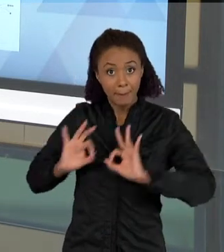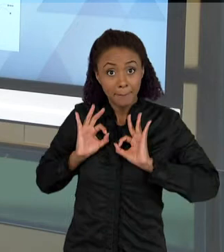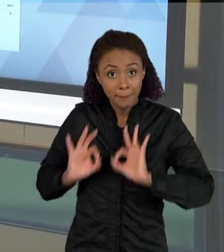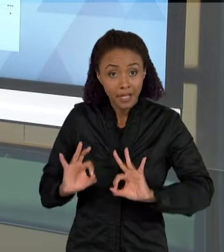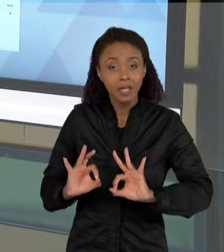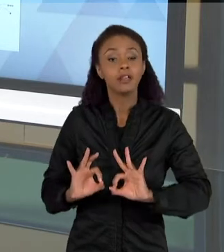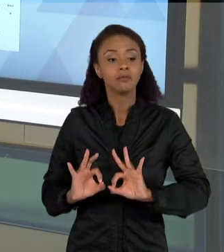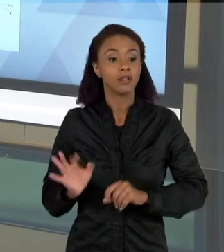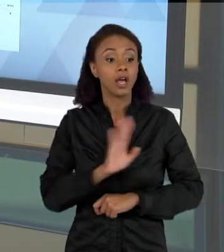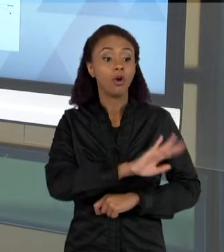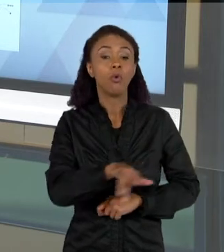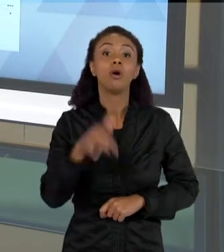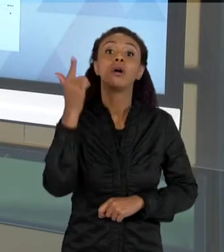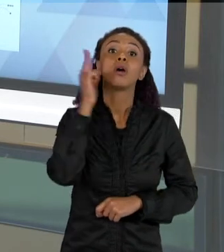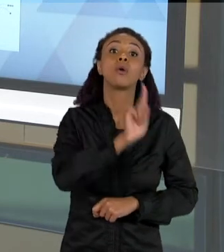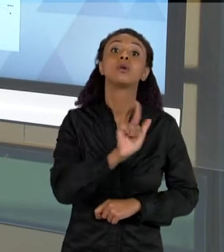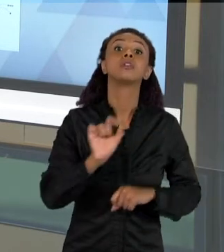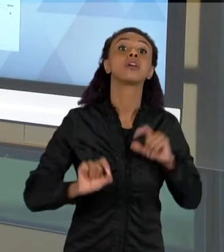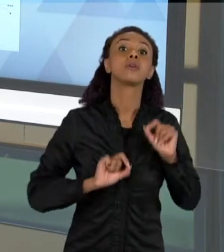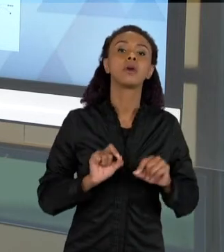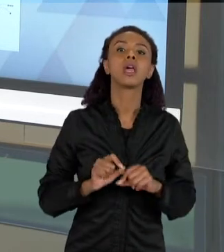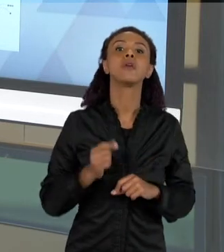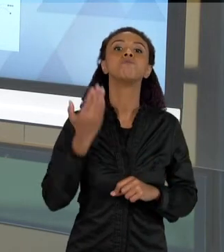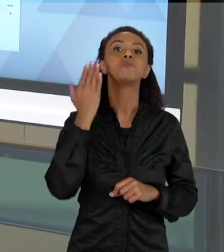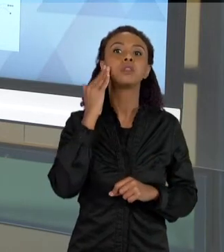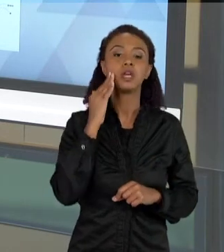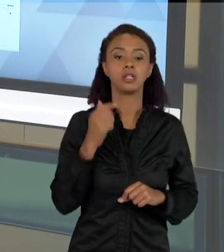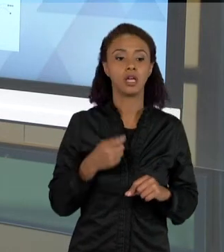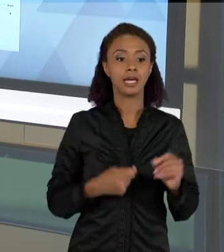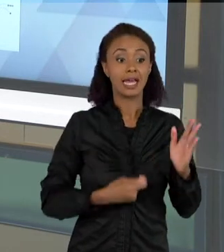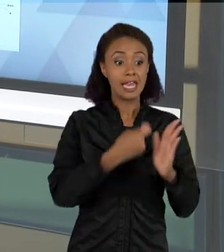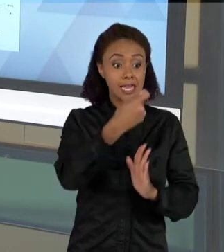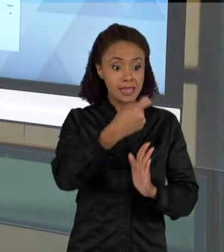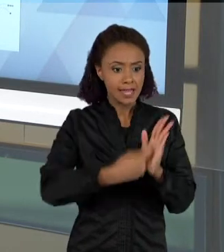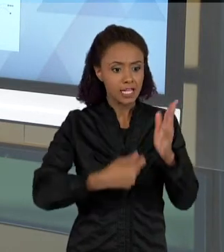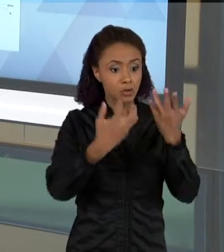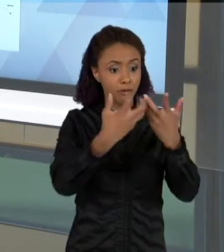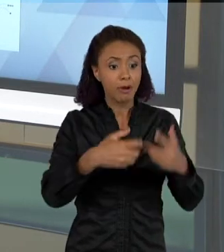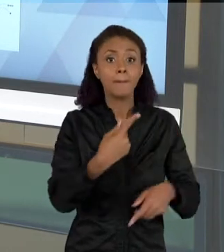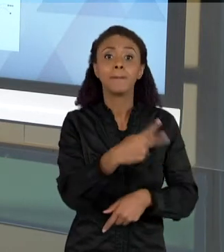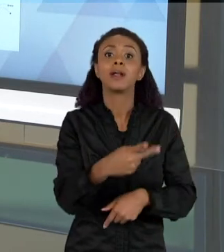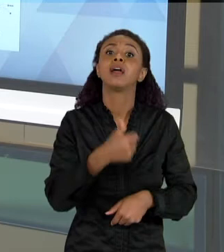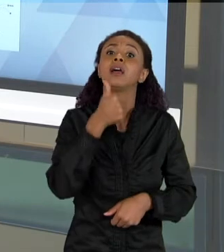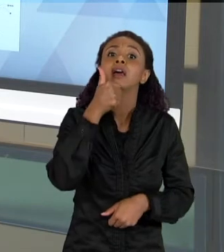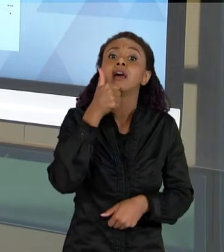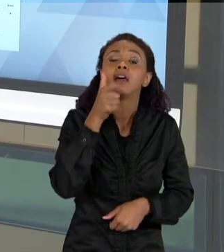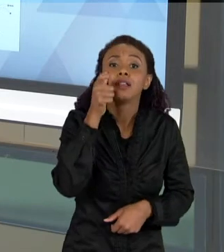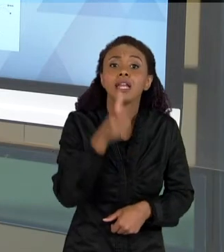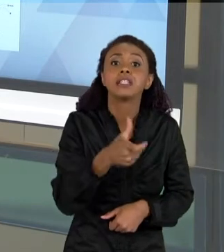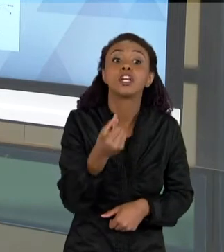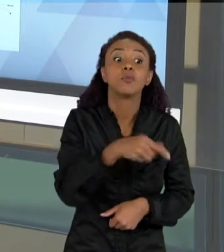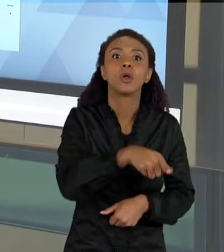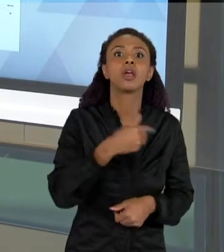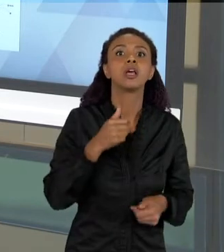MAIS COMPLEXOS SÃO INTERESSANTES, PORQUE AGORA EU SEI MAIS, ENTÃO ELES QUEREM EXPLICAR MAIS, ENTÃO ELES TEM MAIS